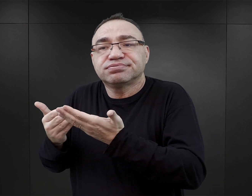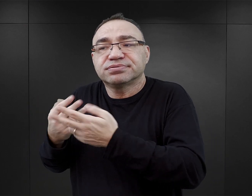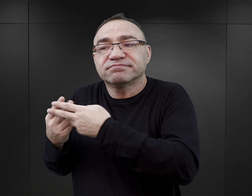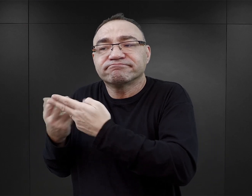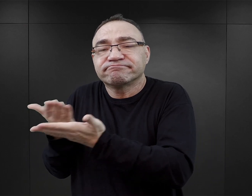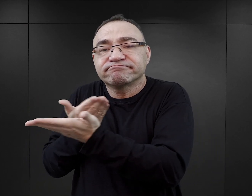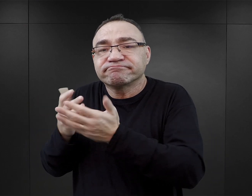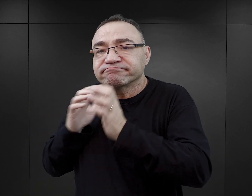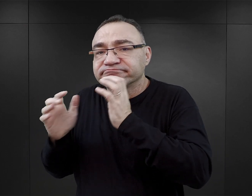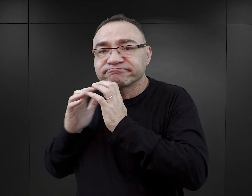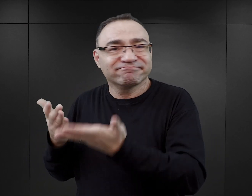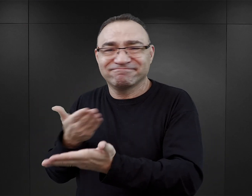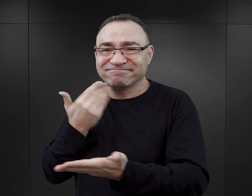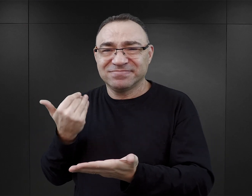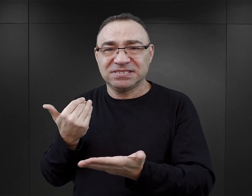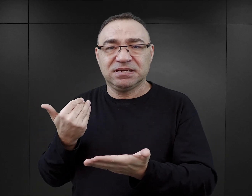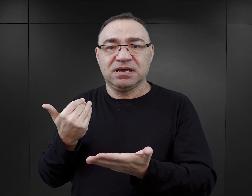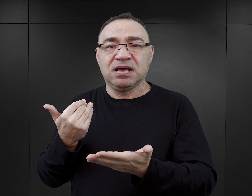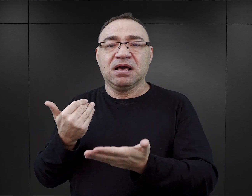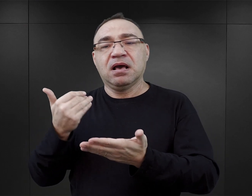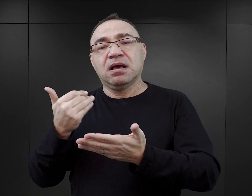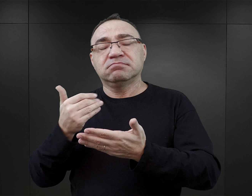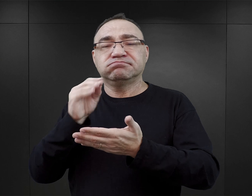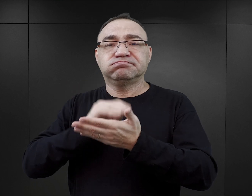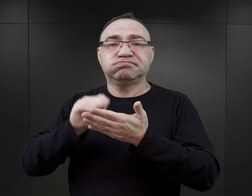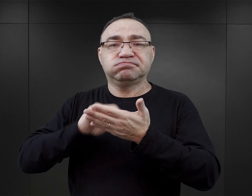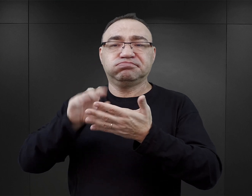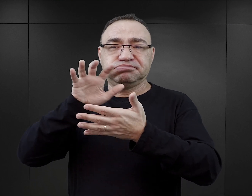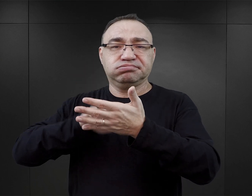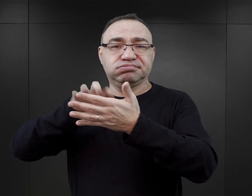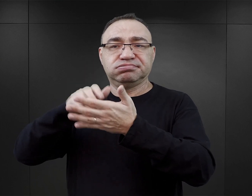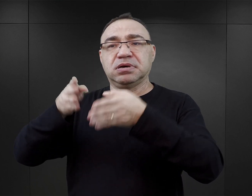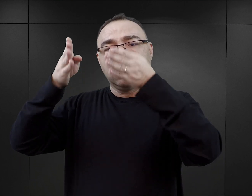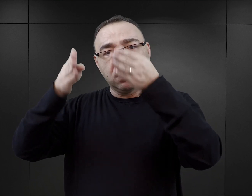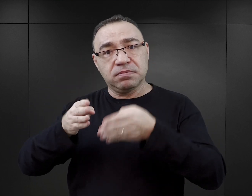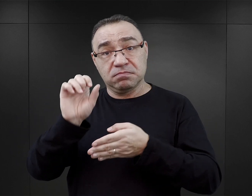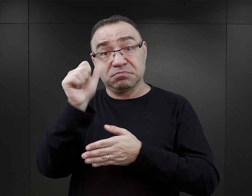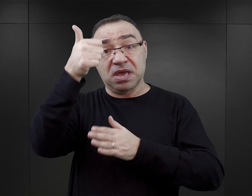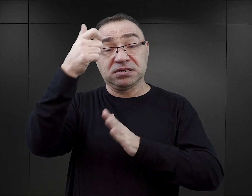Co więcej, bardzo często jest narracja prowadzona w ten sposób, że te postaci pierwszoplanowe,